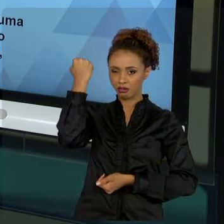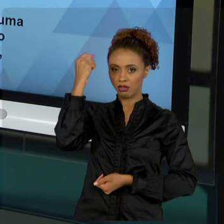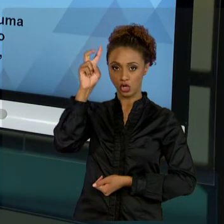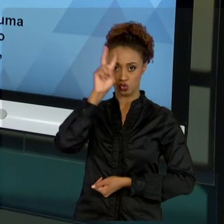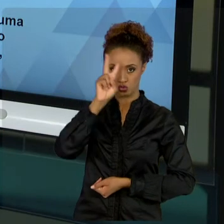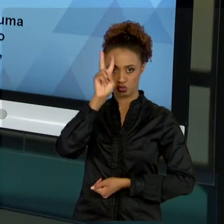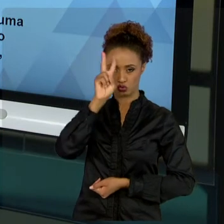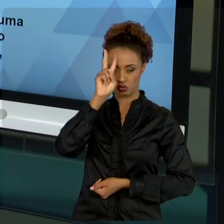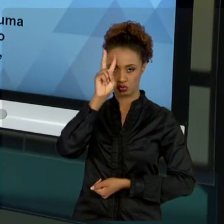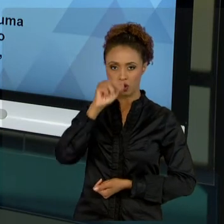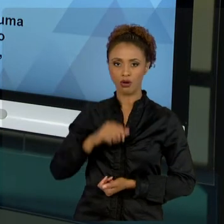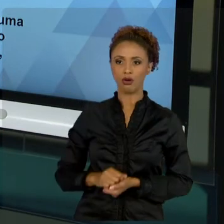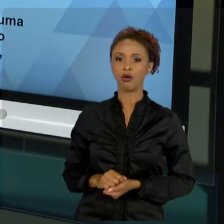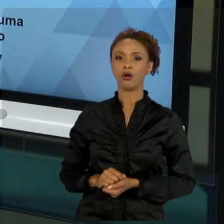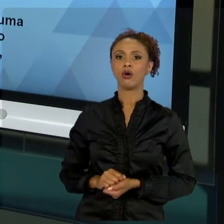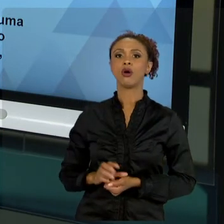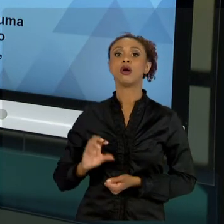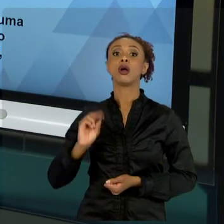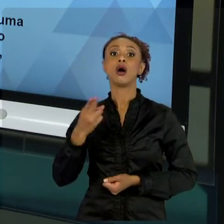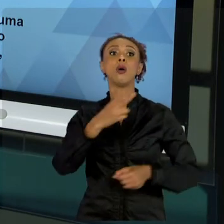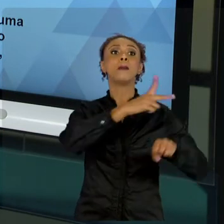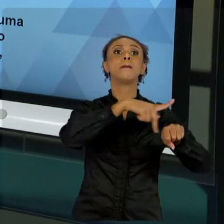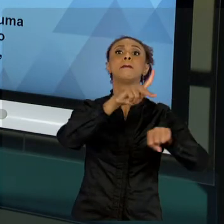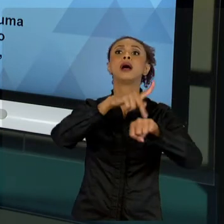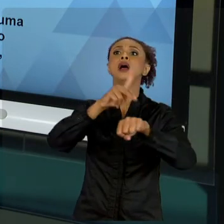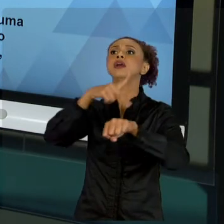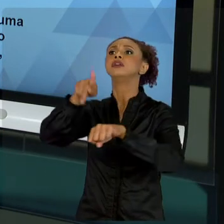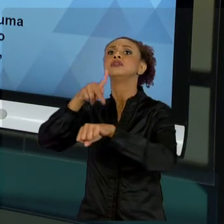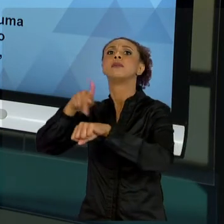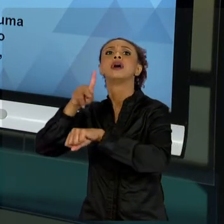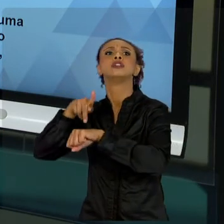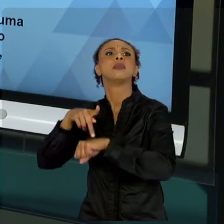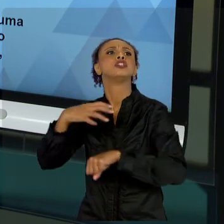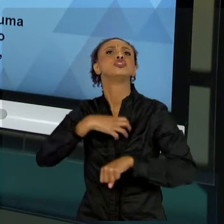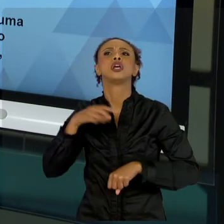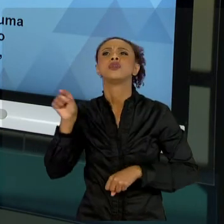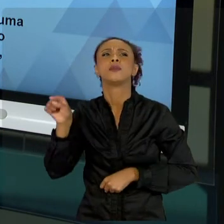PAÍSES, VERÁ QUE A LIBERALIDADE TOTAL TAMBÉM TEM